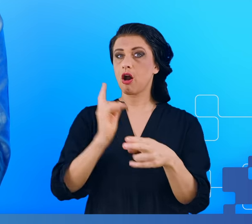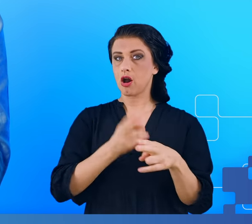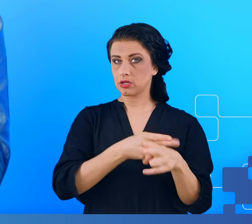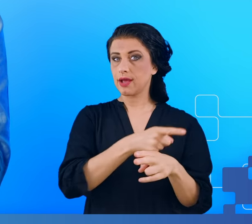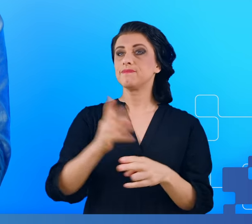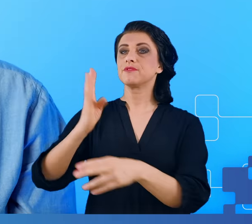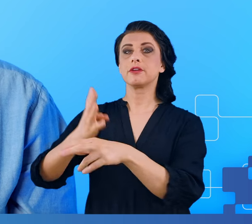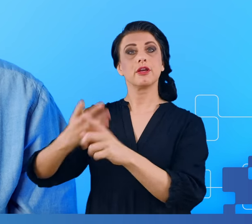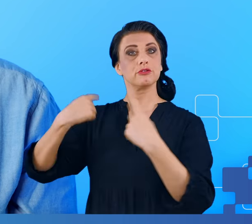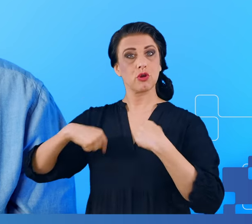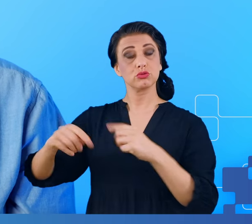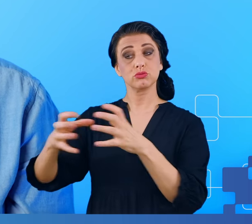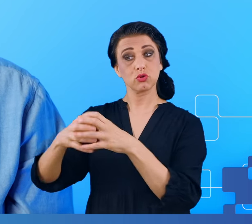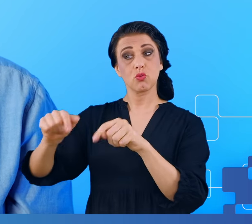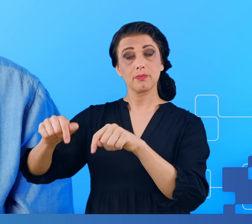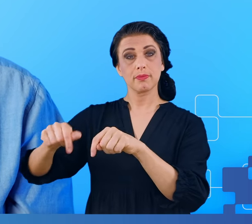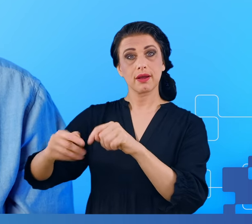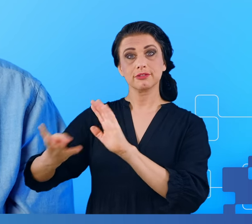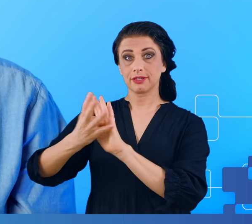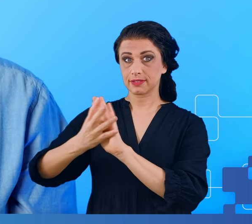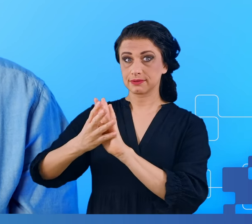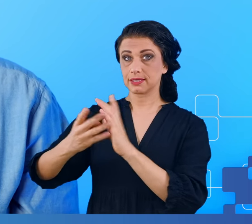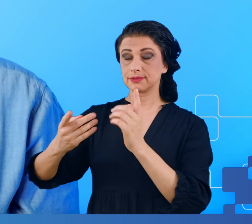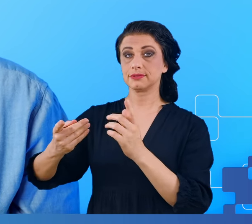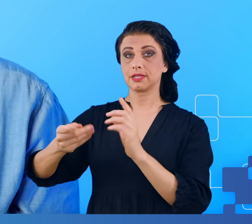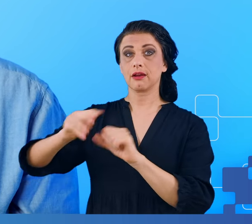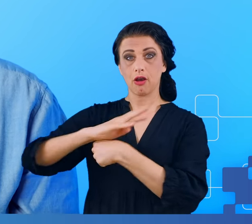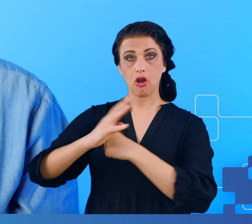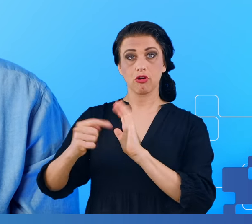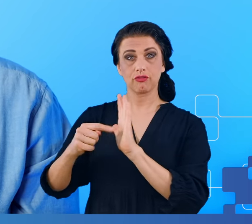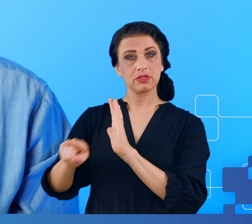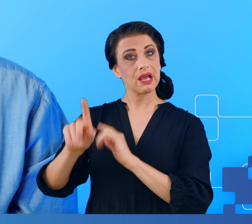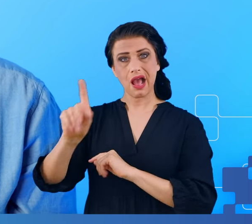które przeszły COVID-19 jednak nie deklarowały u siebie objawów mgły